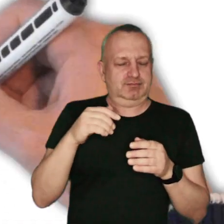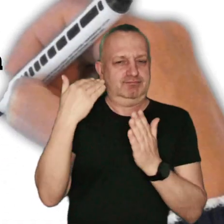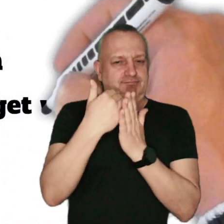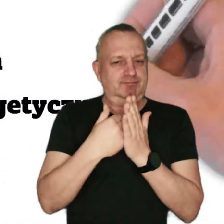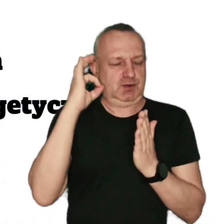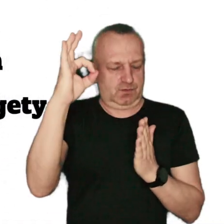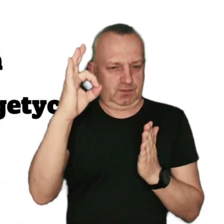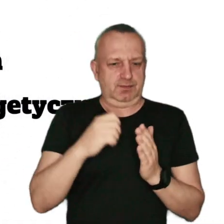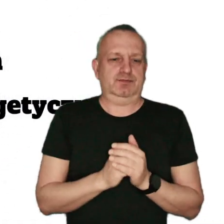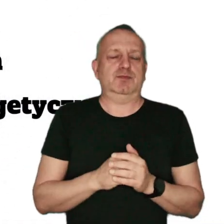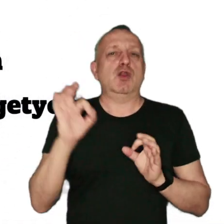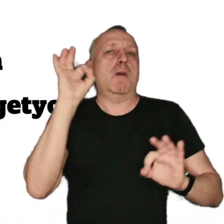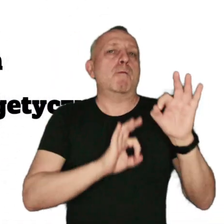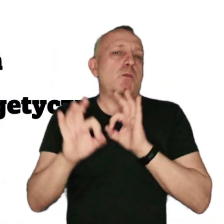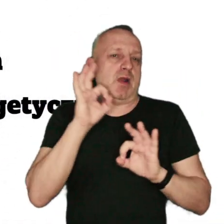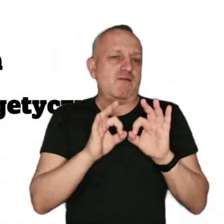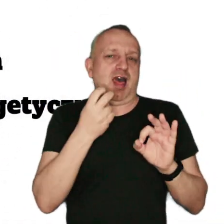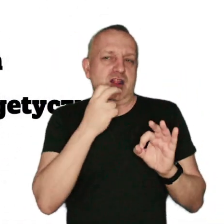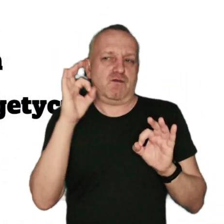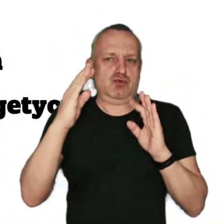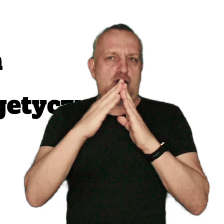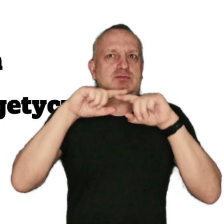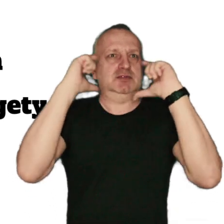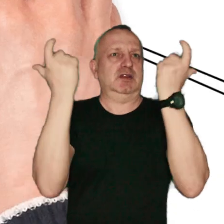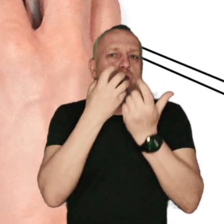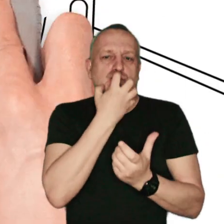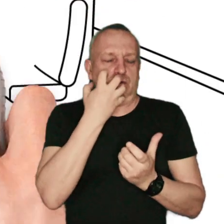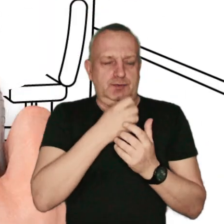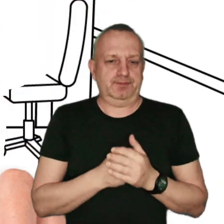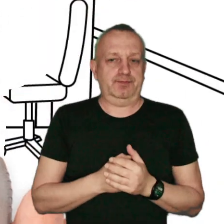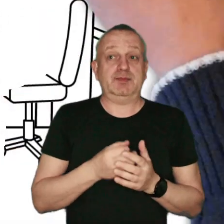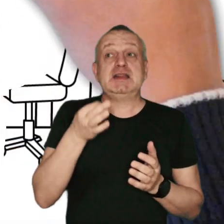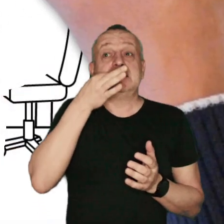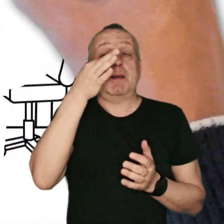oraz poprawę efektywności energetycznej Twojego domu. Zapytaj o dofinansowanie